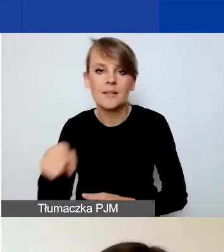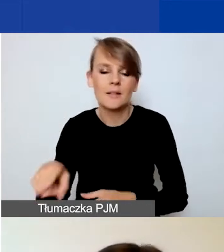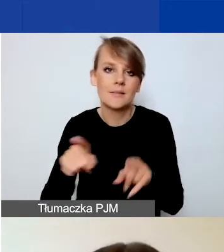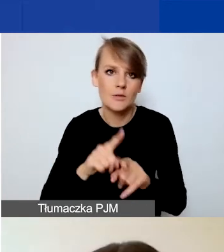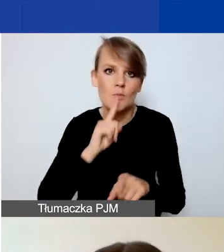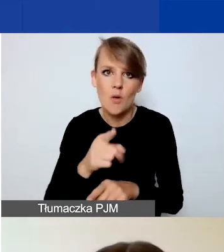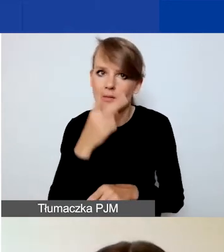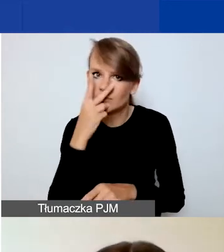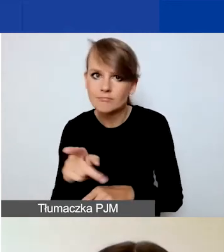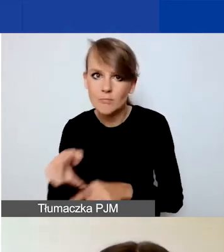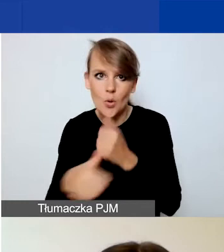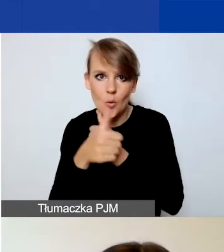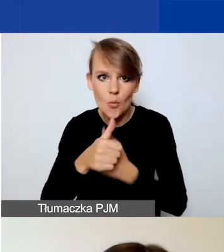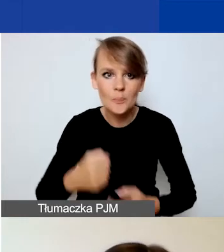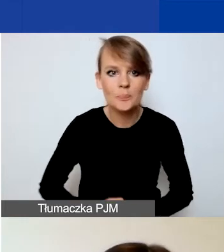Generator znajduje się pod linkiem: